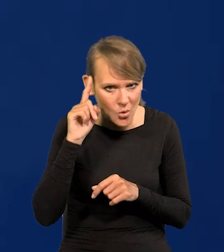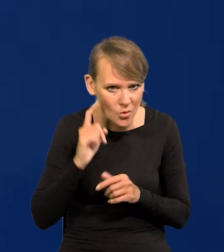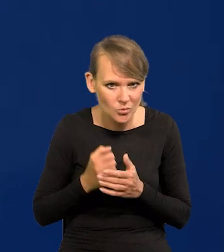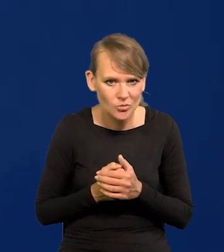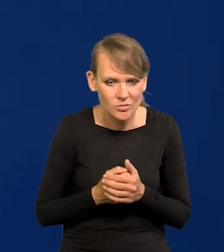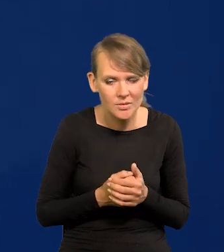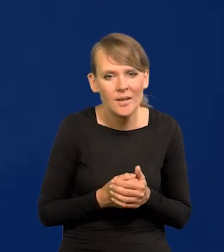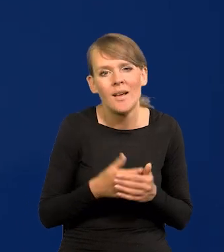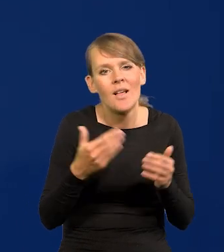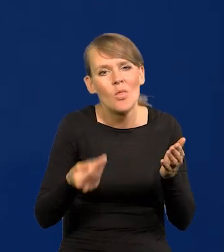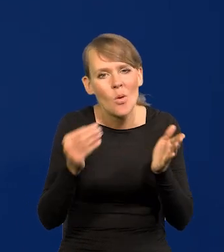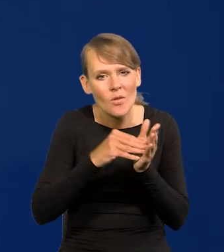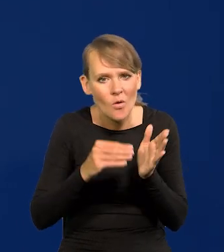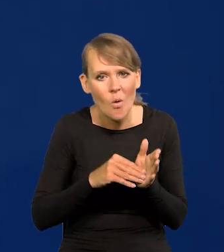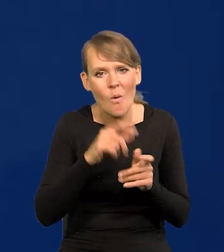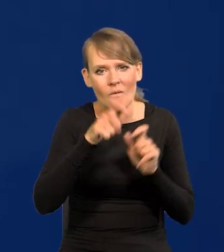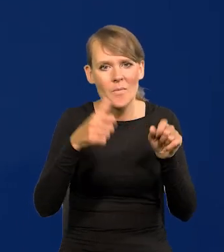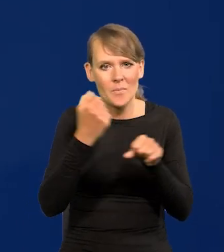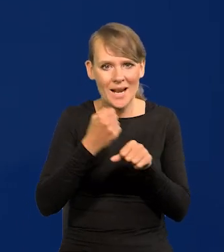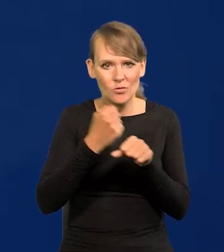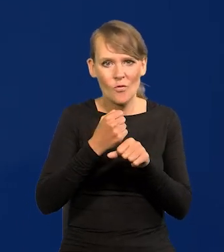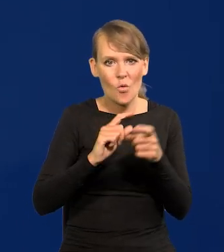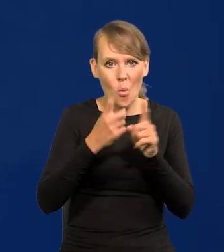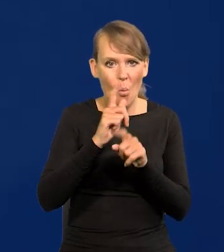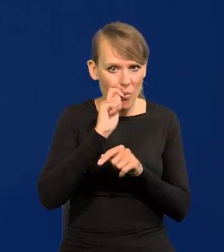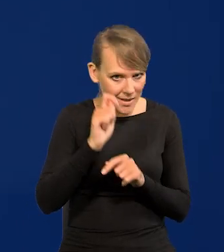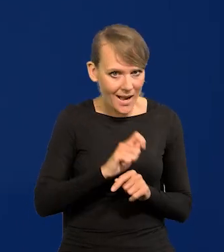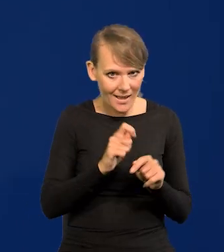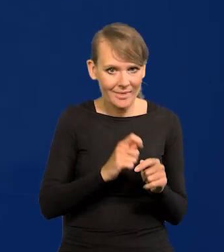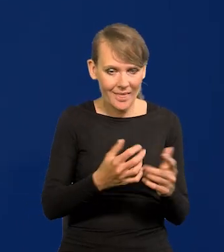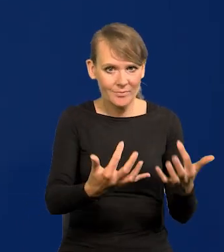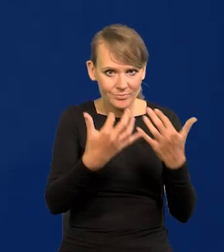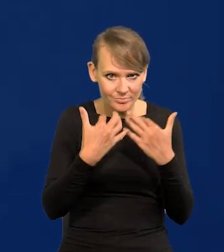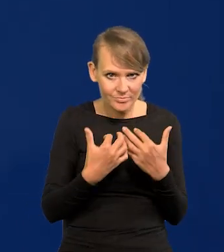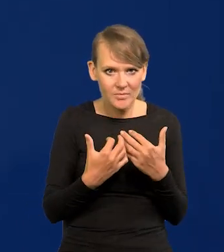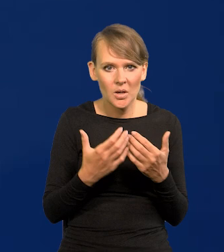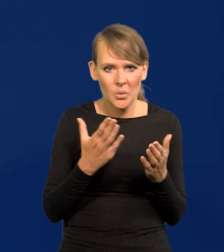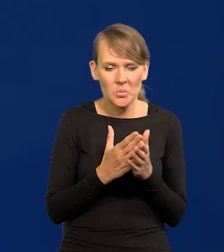Napływ dodatkowych pracowników z Ukrainy już się zapędził.